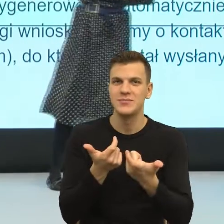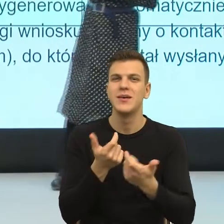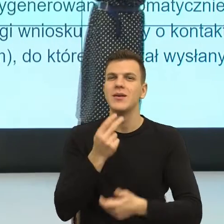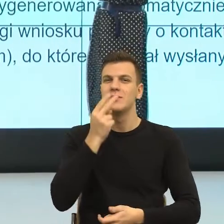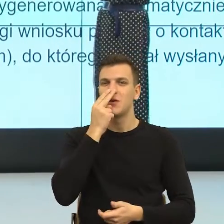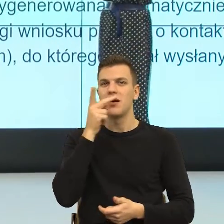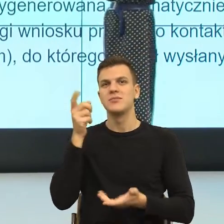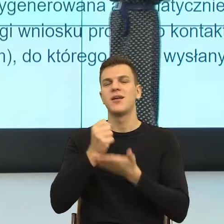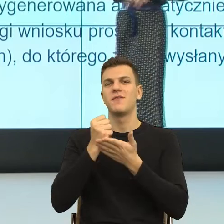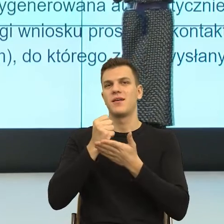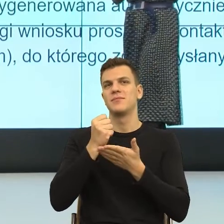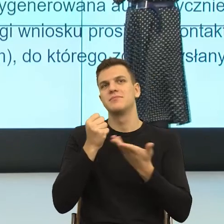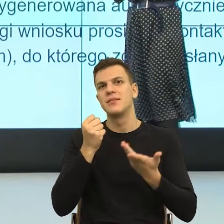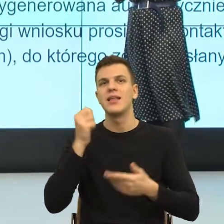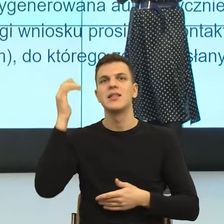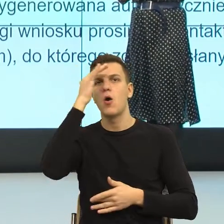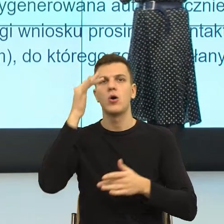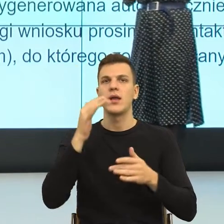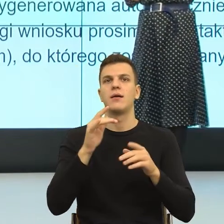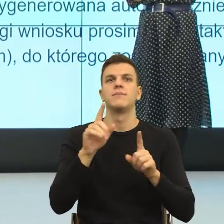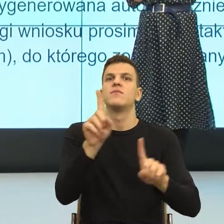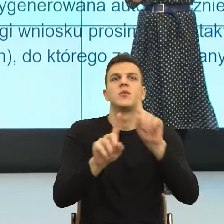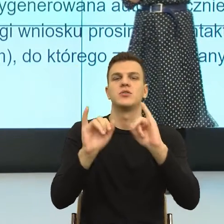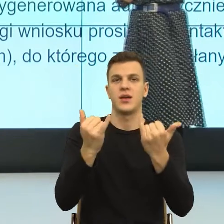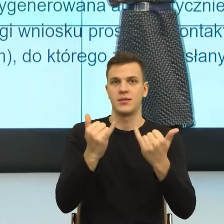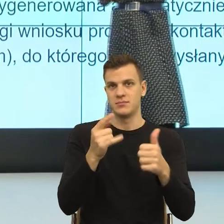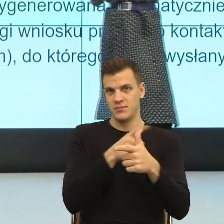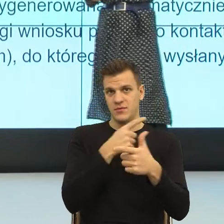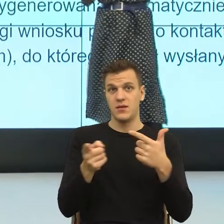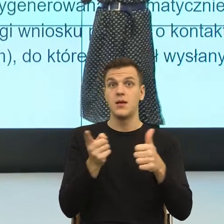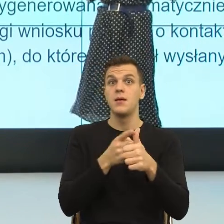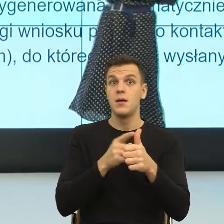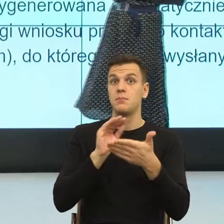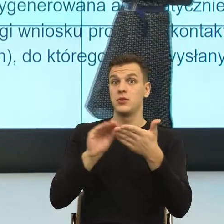Na poziomie teoretycznym mamy dwie sceny, na jednej scenie to pismo jest pisane do mnie, jako kobieta, szanowna Pani,